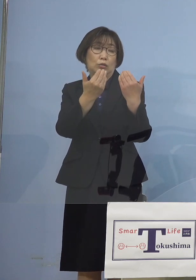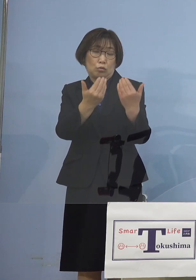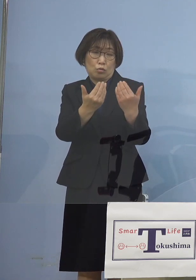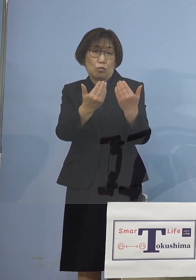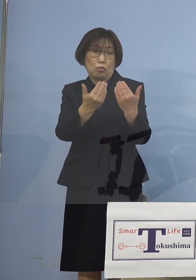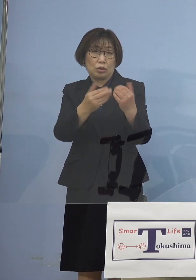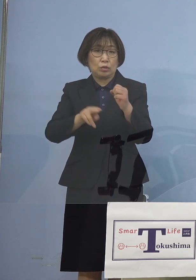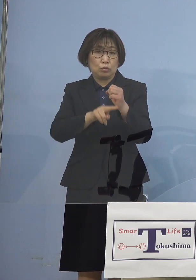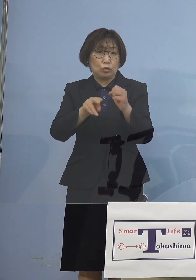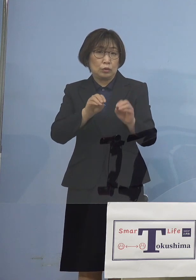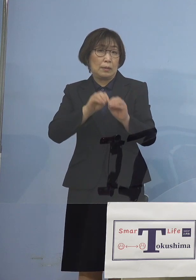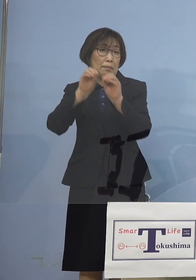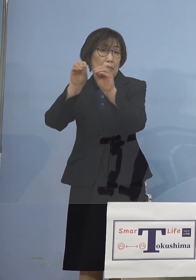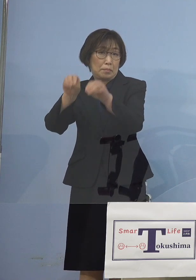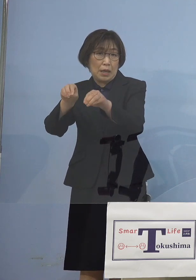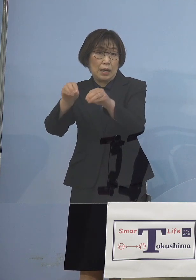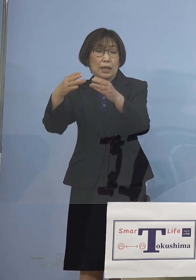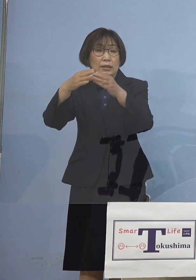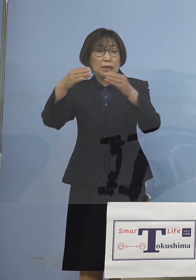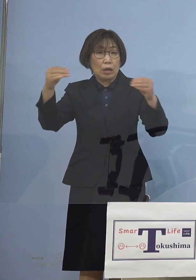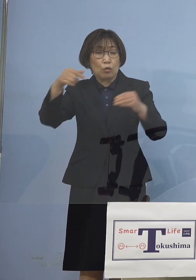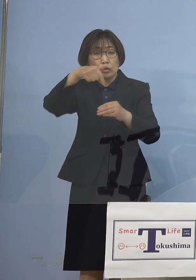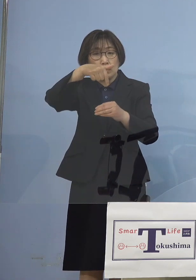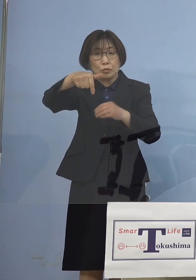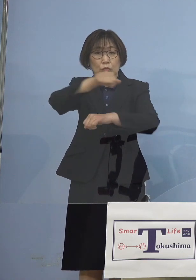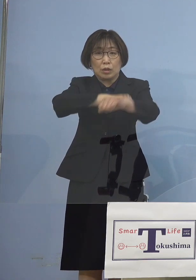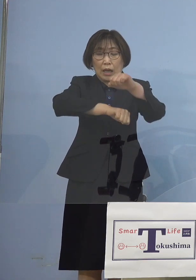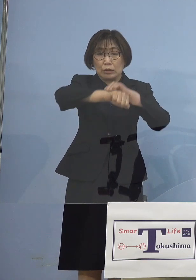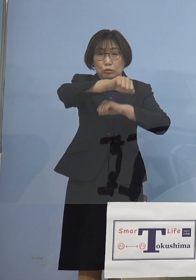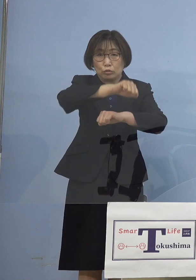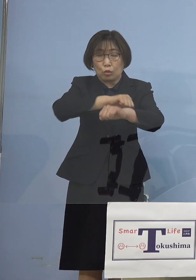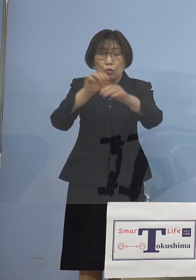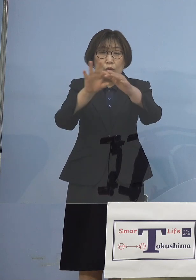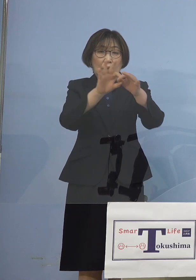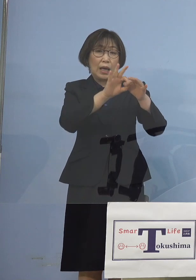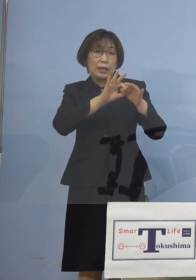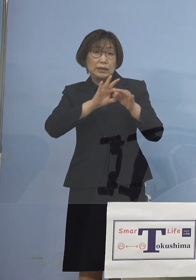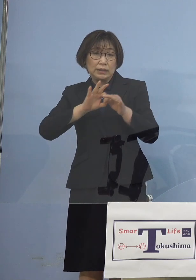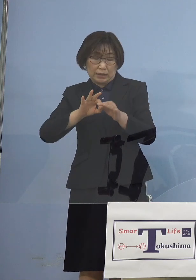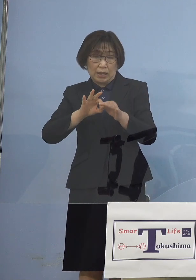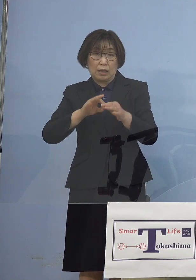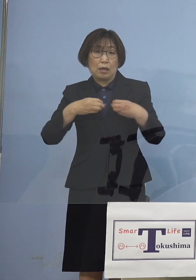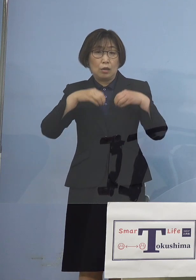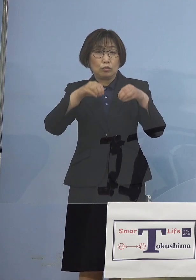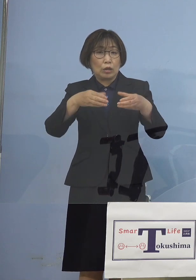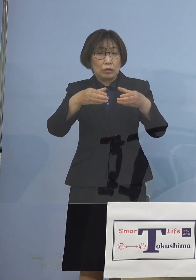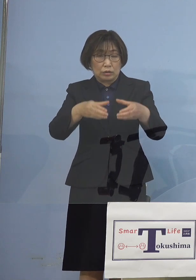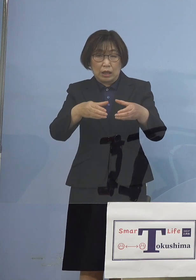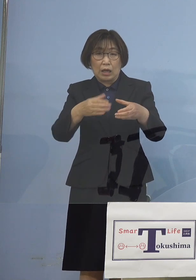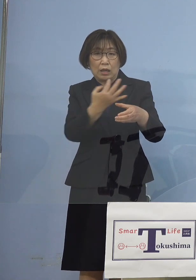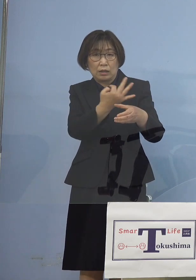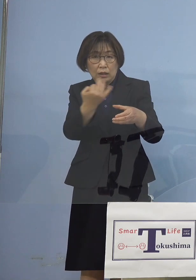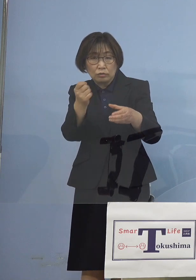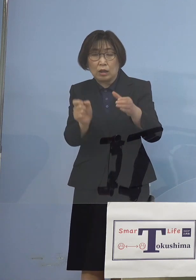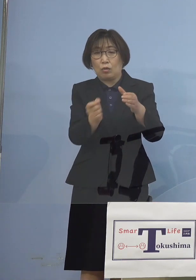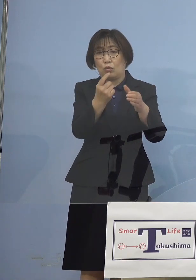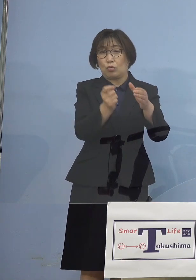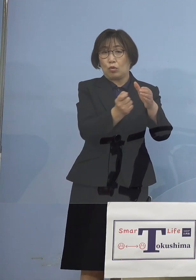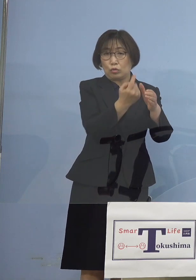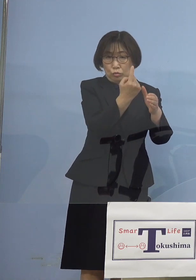全国でも部活動を介して クラスターが多発をする ということになりましたので その先取りとして